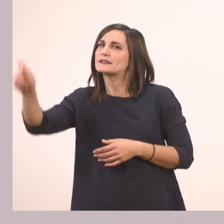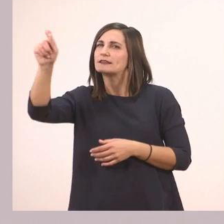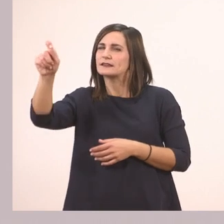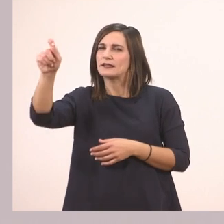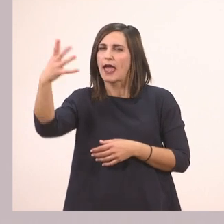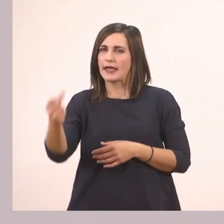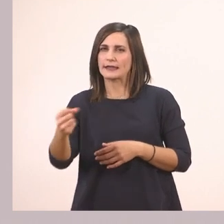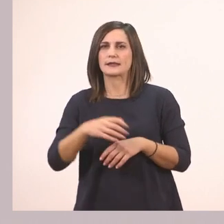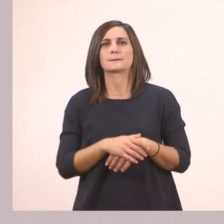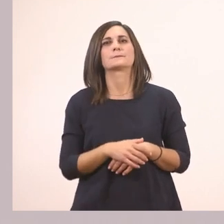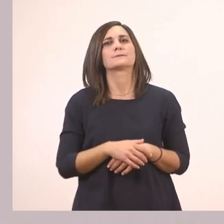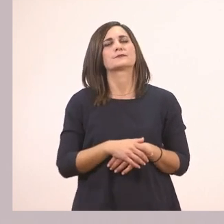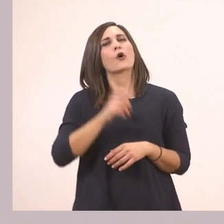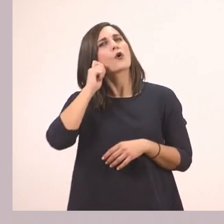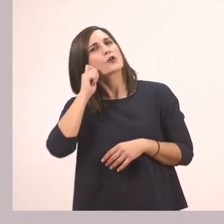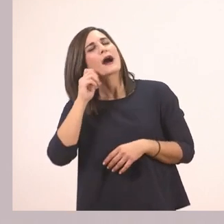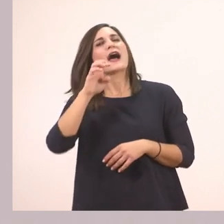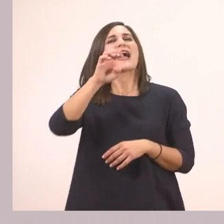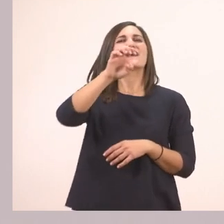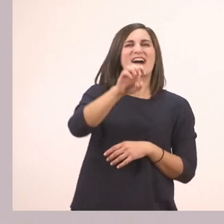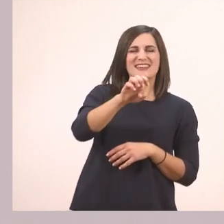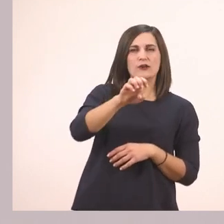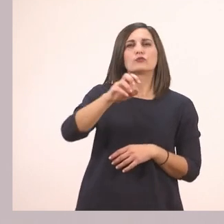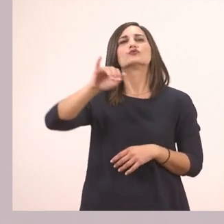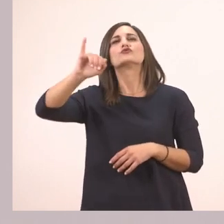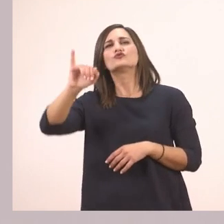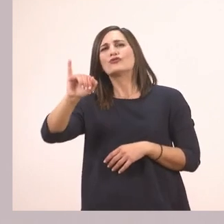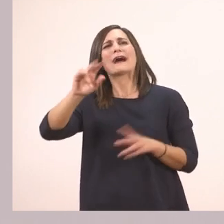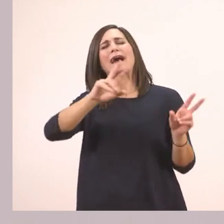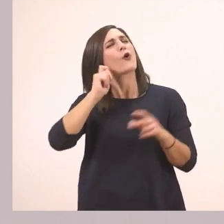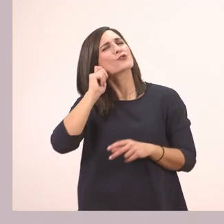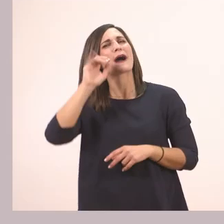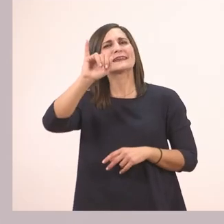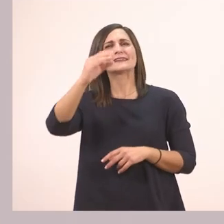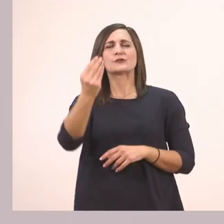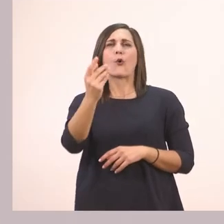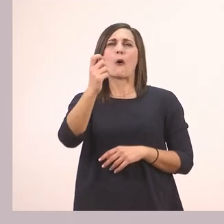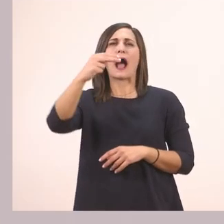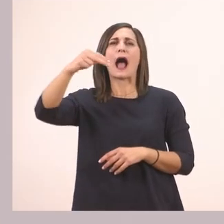Ευάγγελου Ι.- μάλλον Ιωάννης θα είναι ο μπαμπάς του - Μαυροκέφαλου.